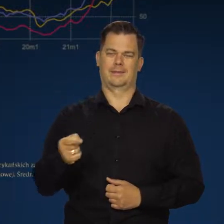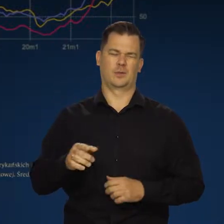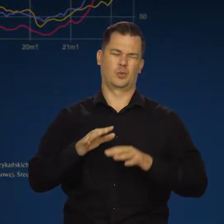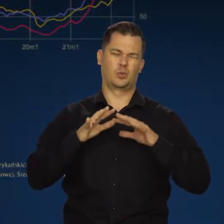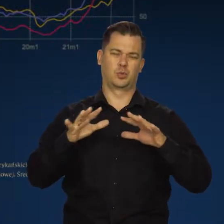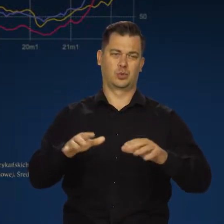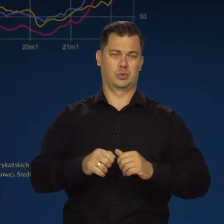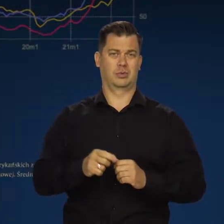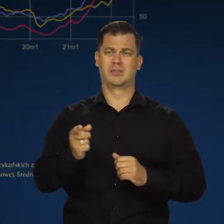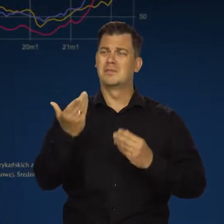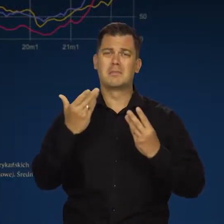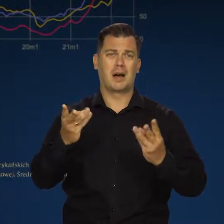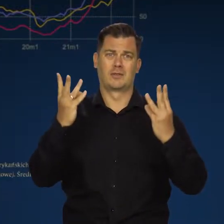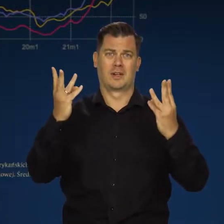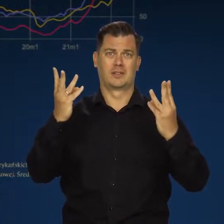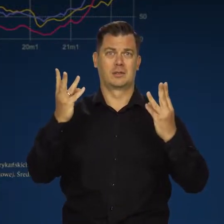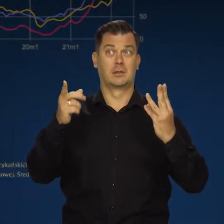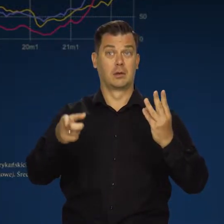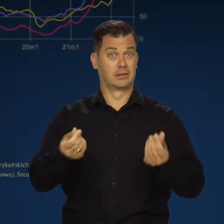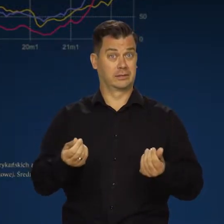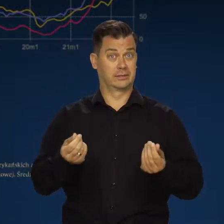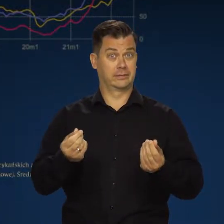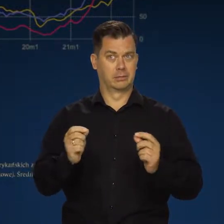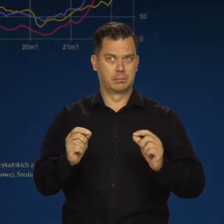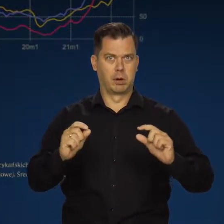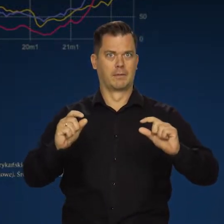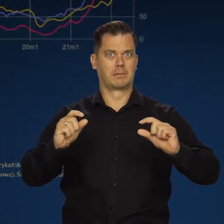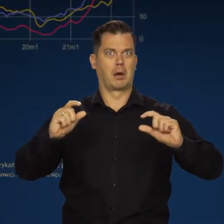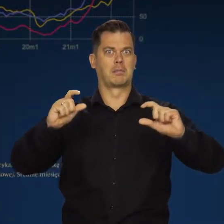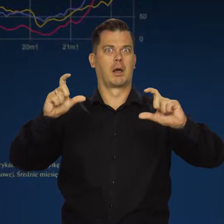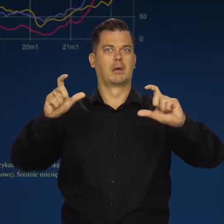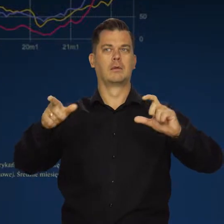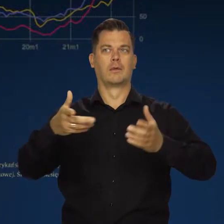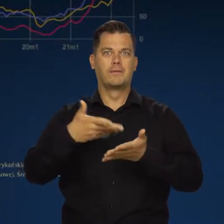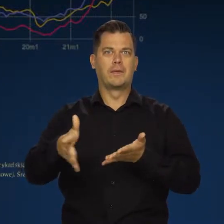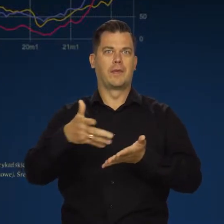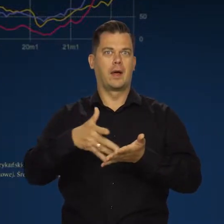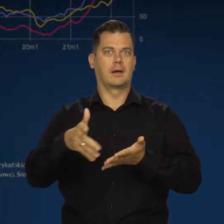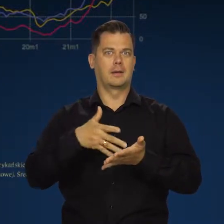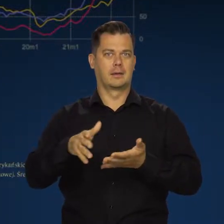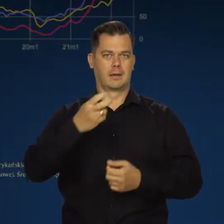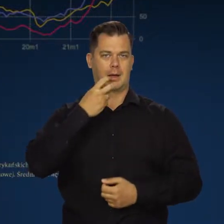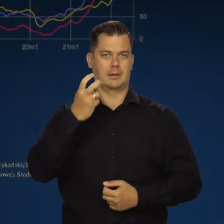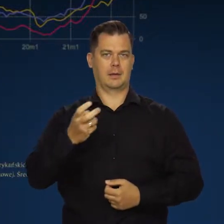bardzo ważny. On będzie podbijał koszty firm i zwiększał wydatki gospodarstw domowych na energię.